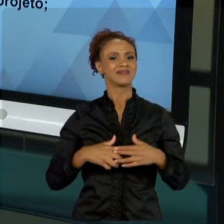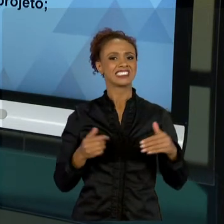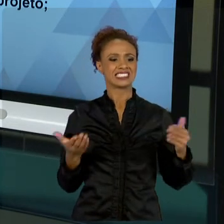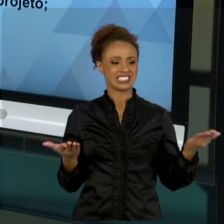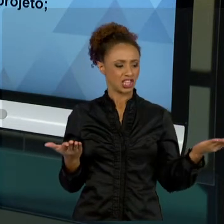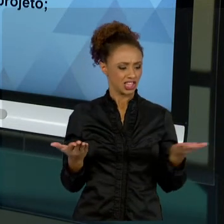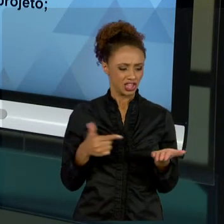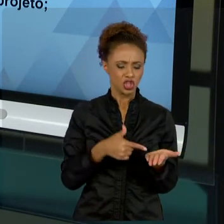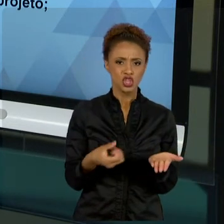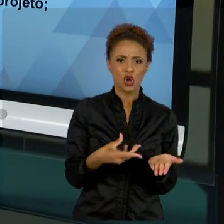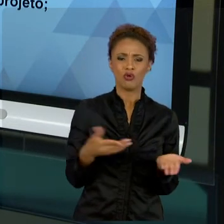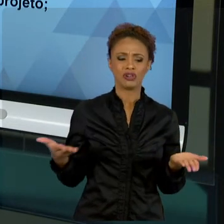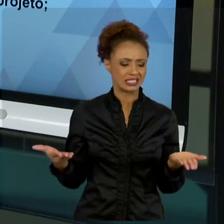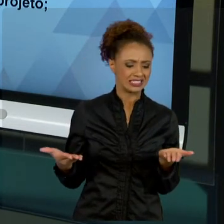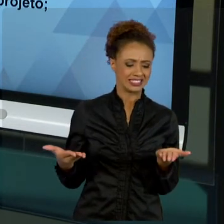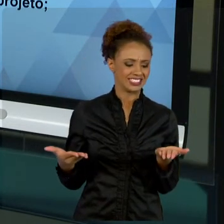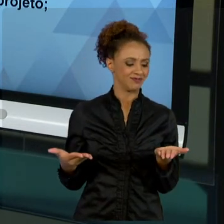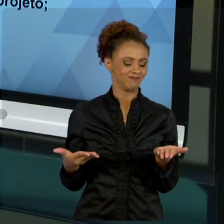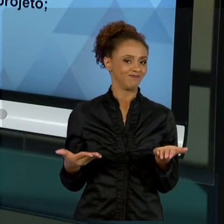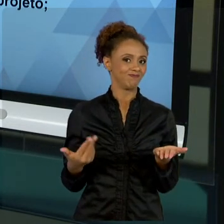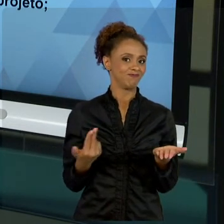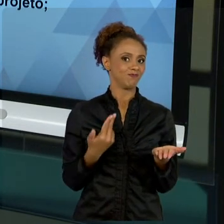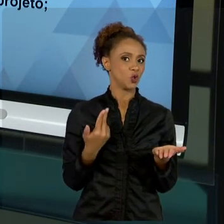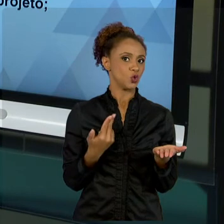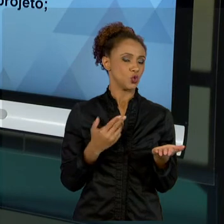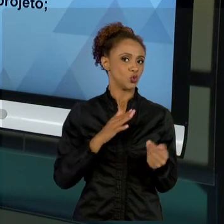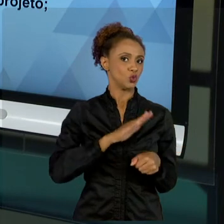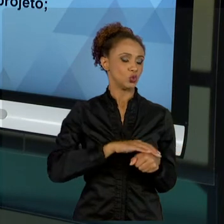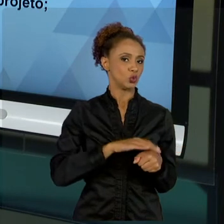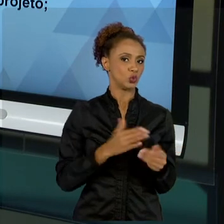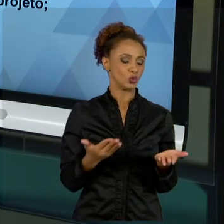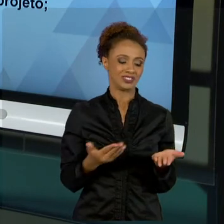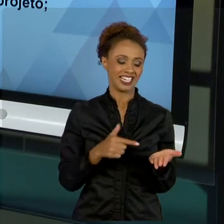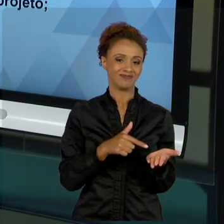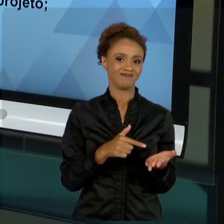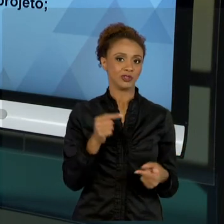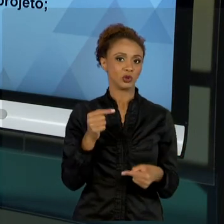DEVO FAZER. NÃO É ADEQUADO". POR ISSO QUE NÓS ESTUDAMOS A ANÁLISE DE VIABILIDADE, DE